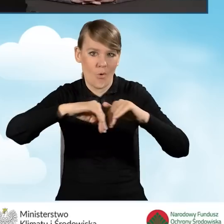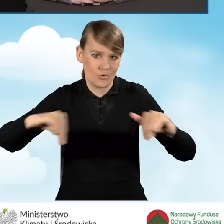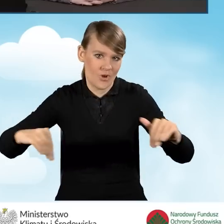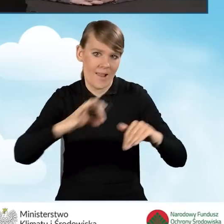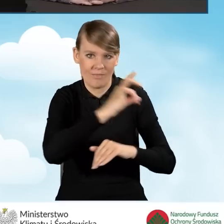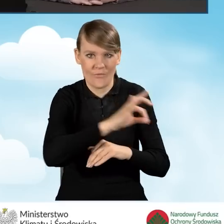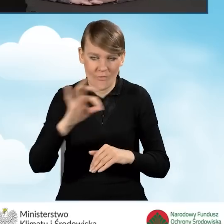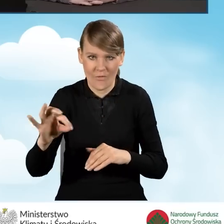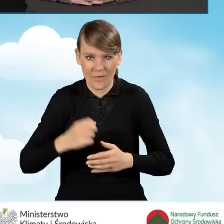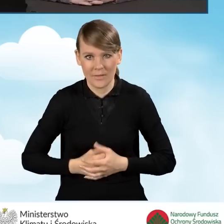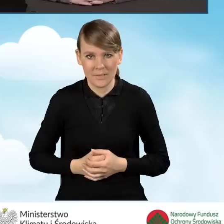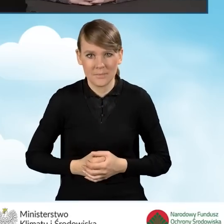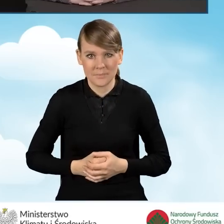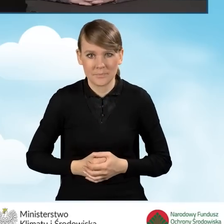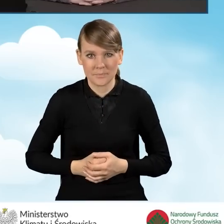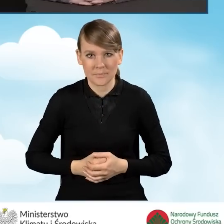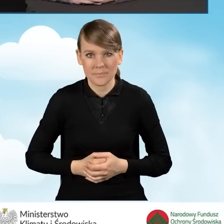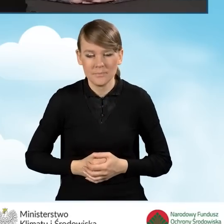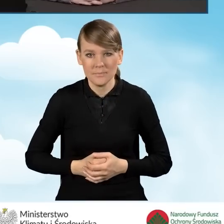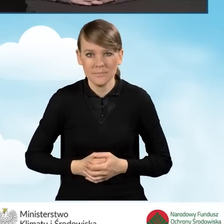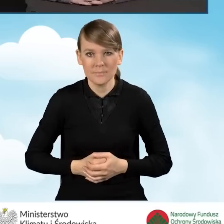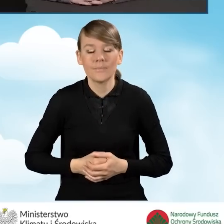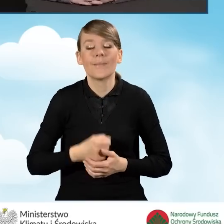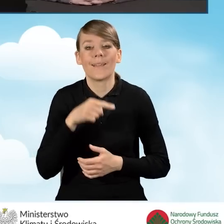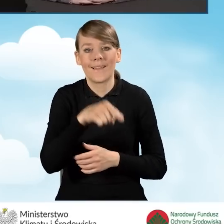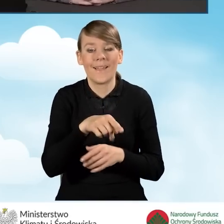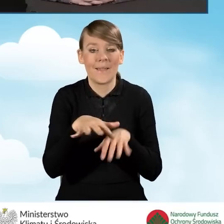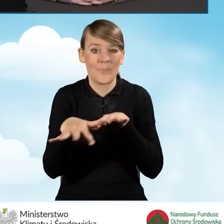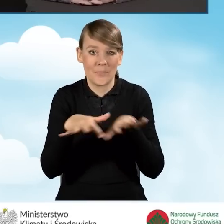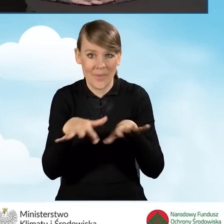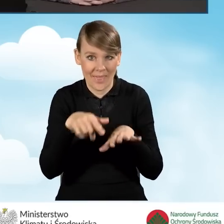Jeżeli chodzi o działania w zakresie punktu konsultacyjno-informacyjnego,